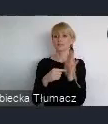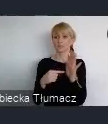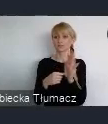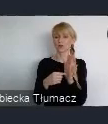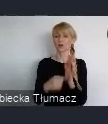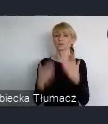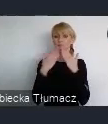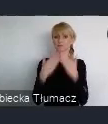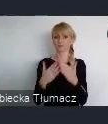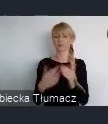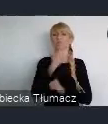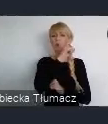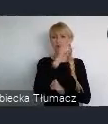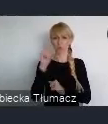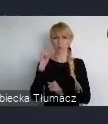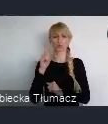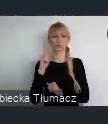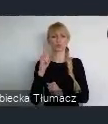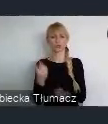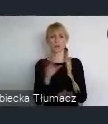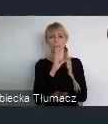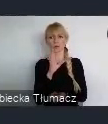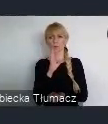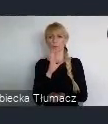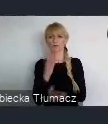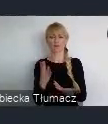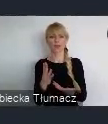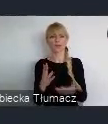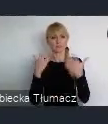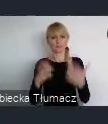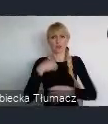Że ludzie zaczęli brać wszystko w swoje ręce i nie potrzebowali do tego środków finansowych.